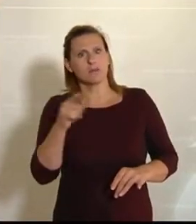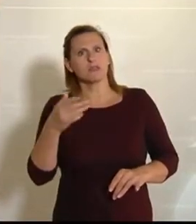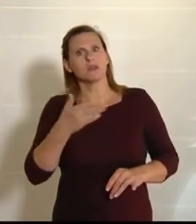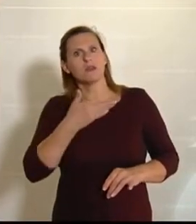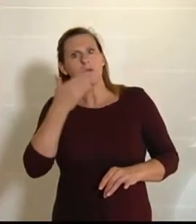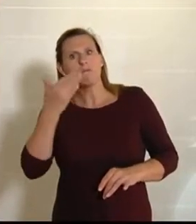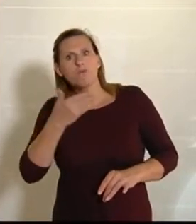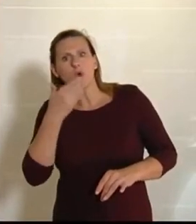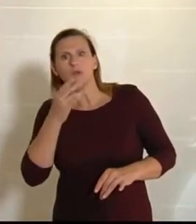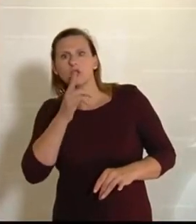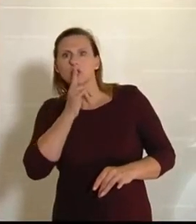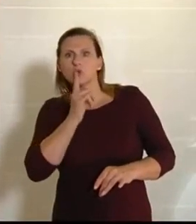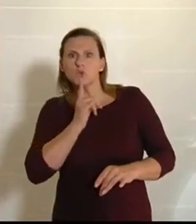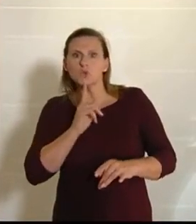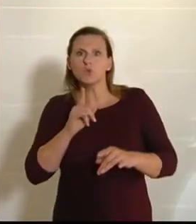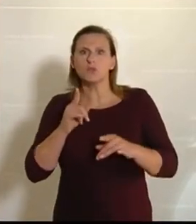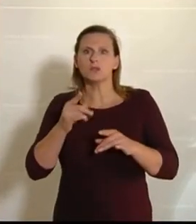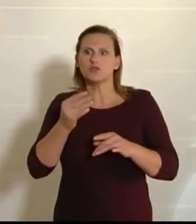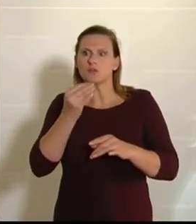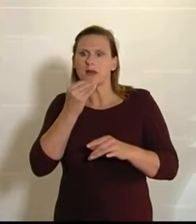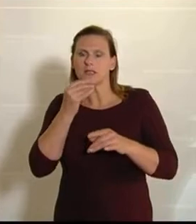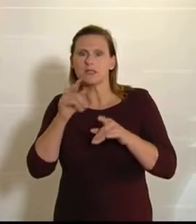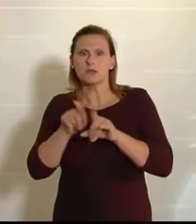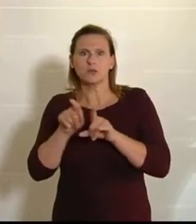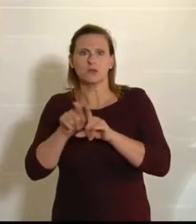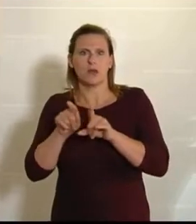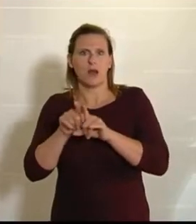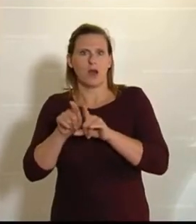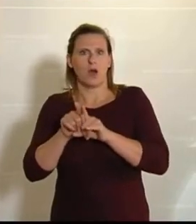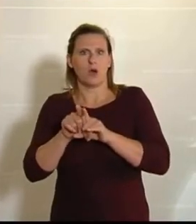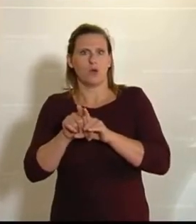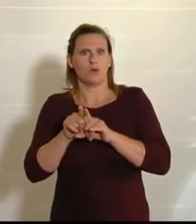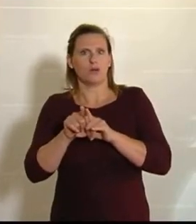oder auch den Nockerln, die ja nicht zufällig wie Gnocchi klingen, alles europäisch ist,